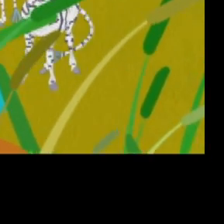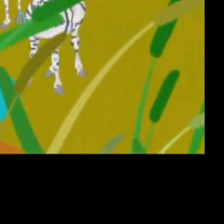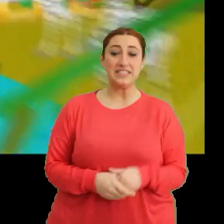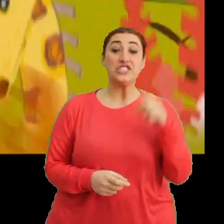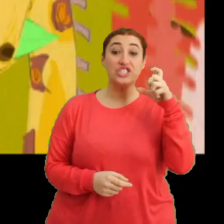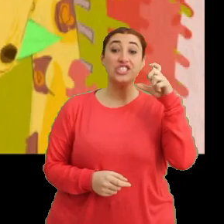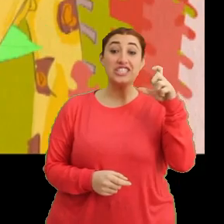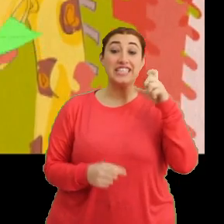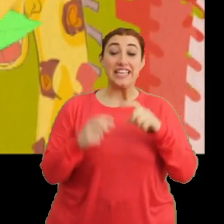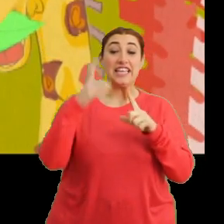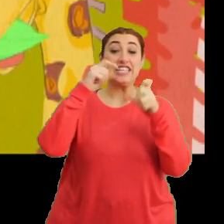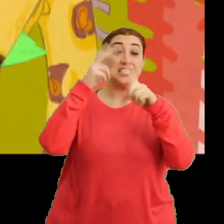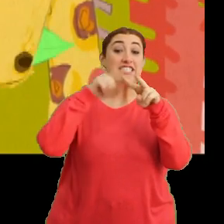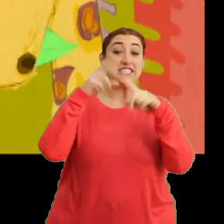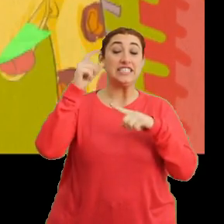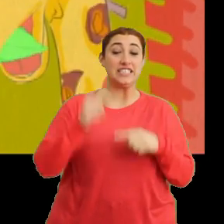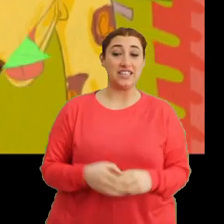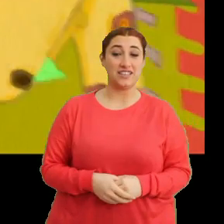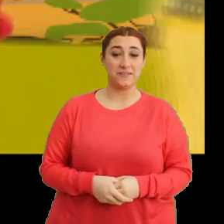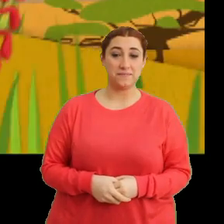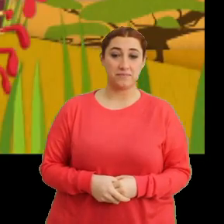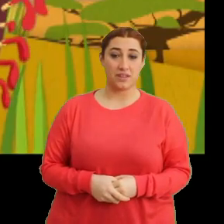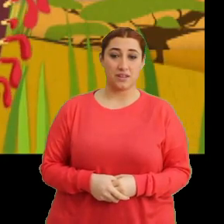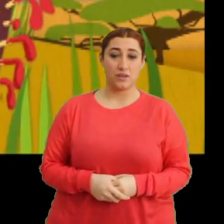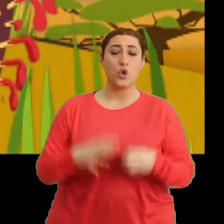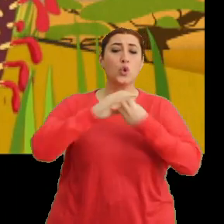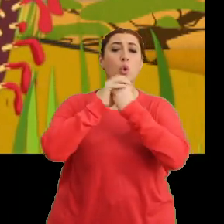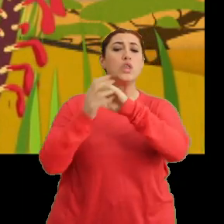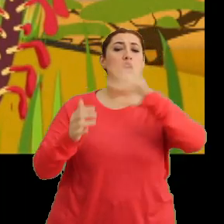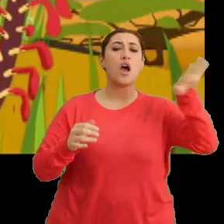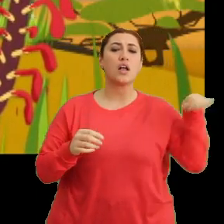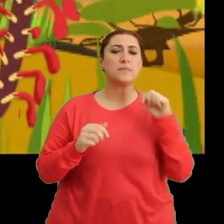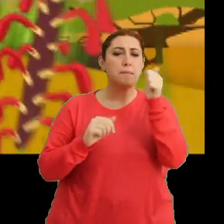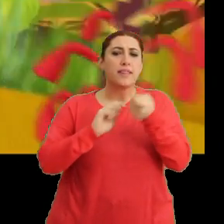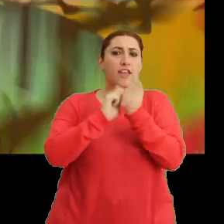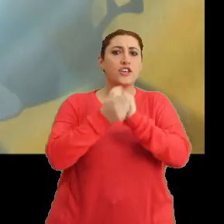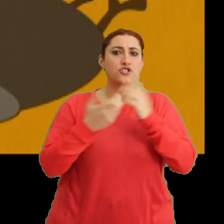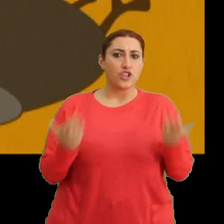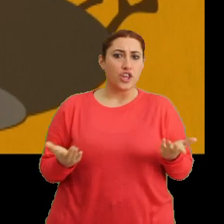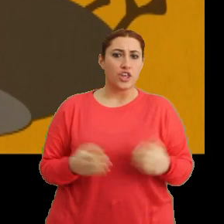“Cici cici Ciciki, cici cici Ciciki” “Dünyanın iklimi değişti”